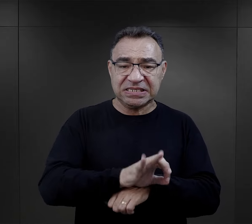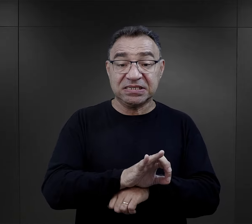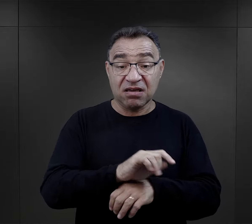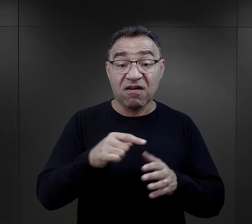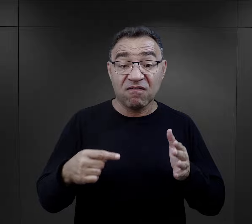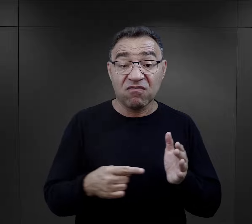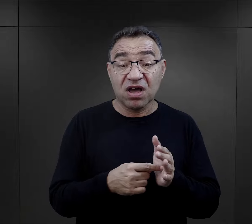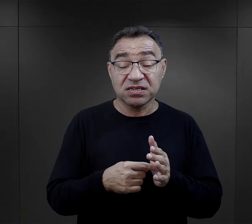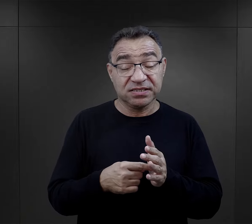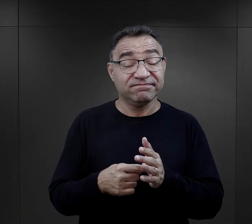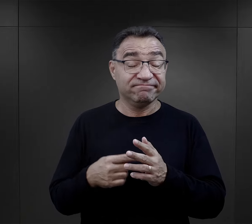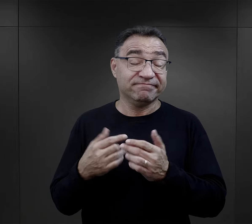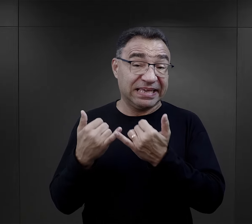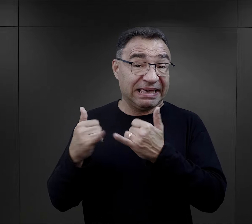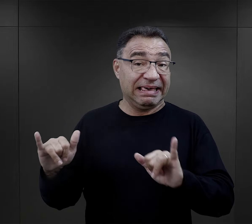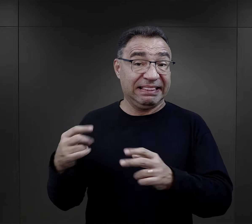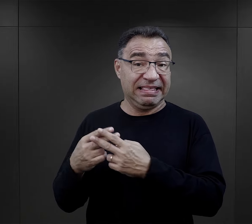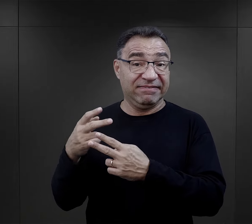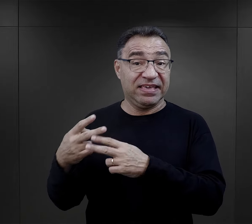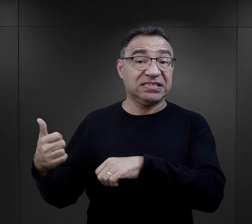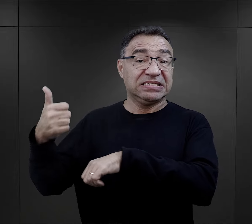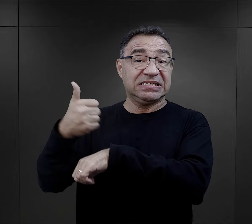doznawali właśnie ze strony więźniów funkcyjnych.